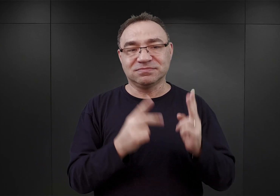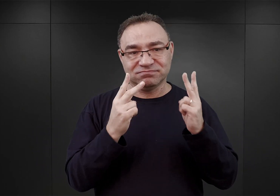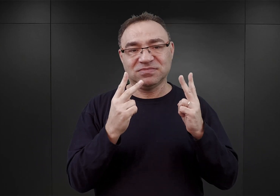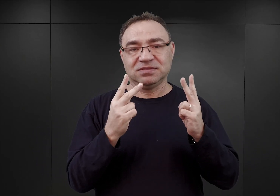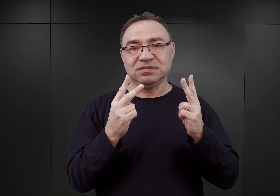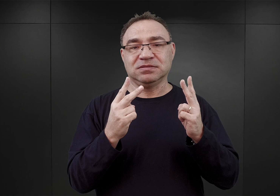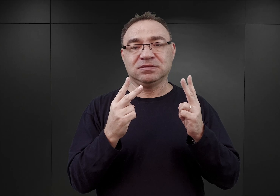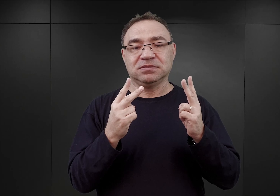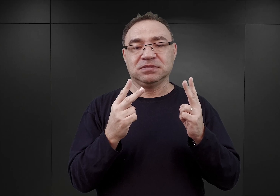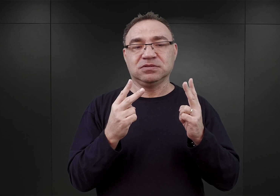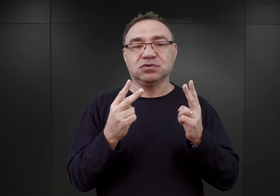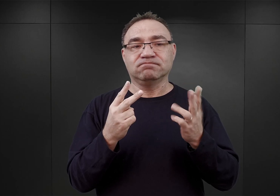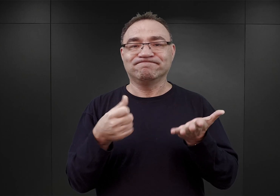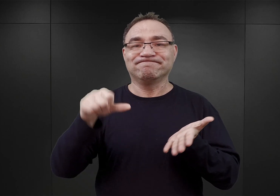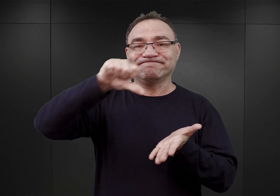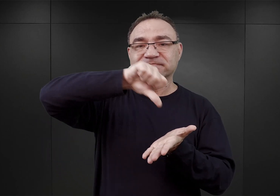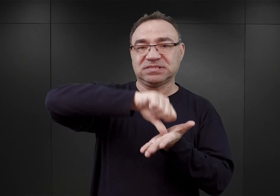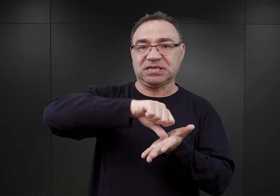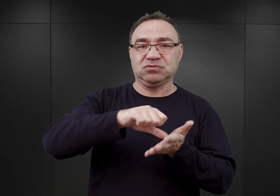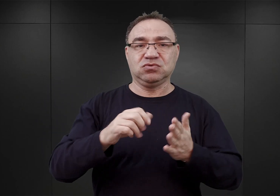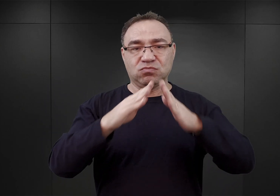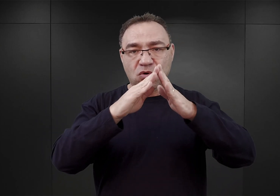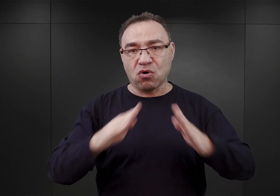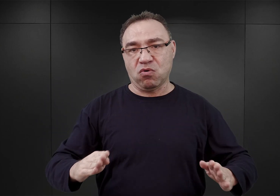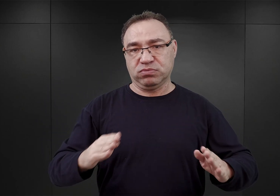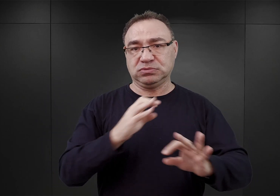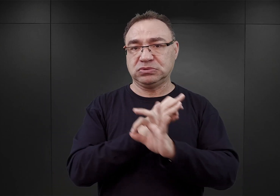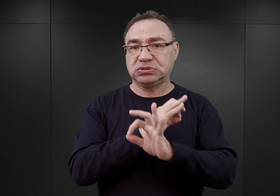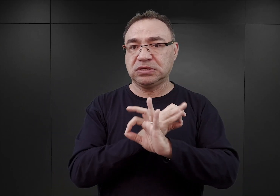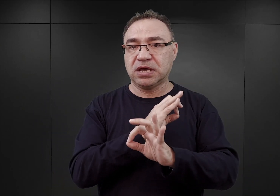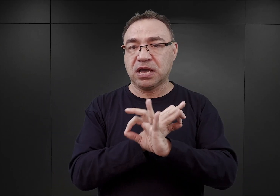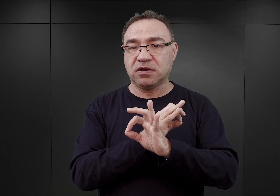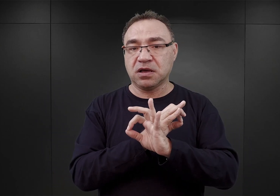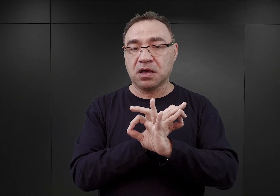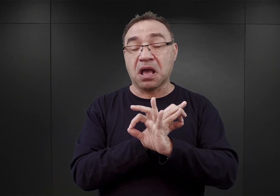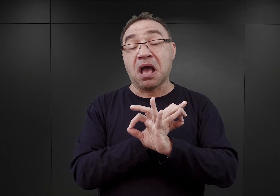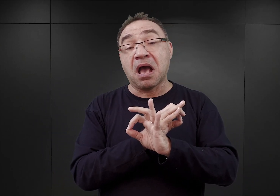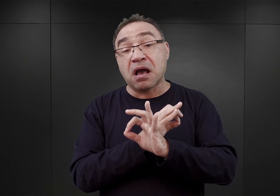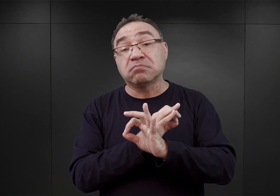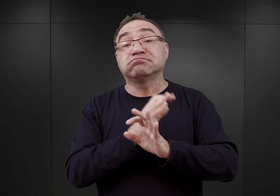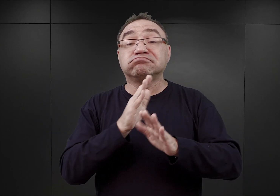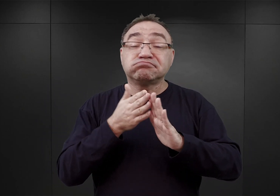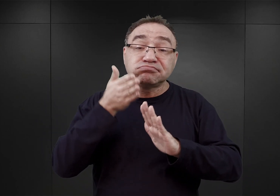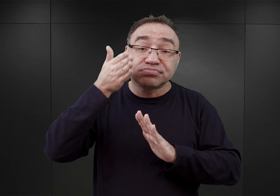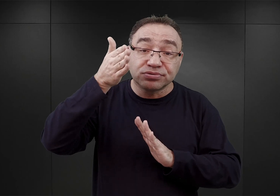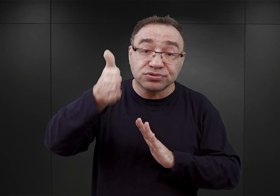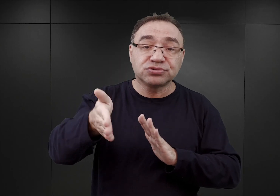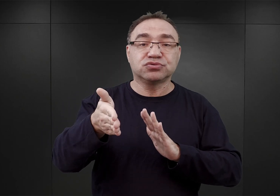owe jądro przyszłego obozu koncentracyjnego Auschwitz. Dopiero ewentualnie gdzieś tam w przyszłości miano zatroszczyć się o budowę